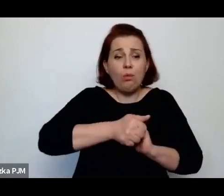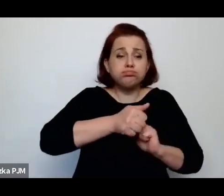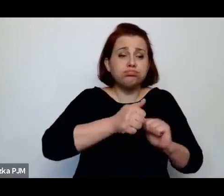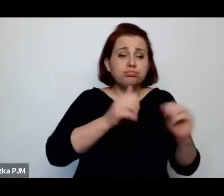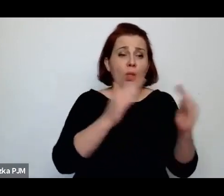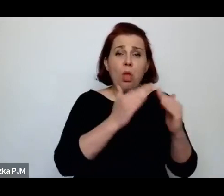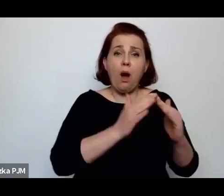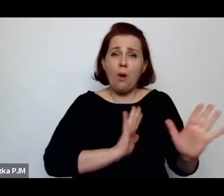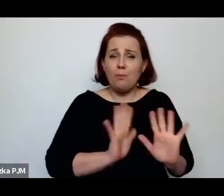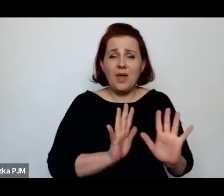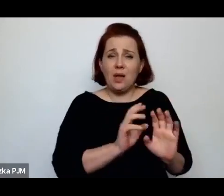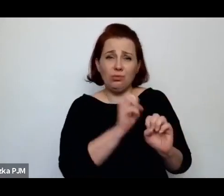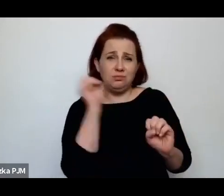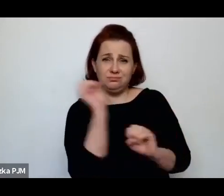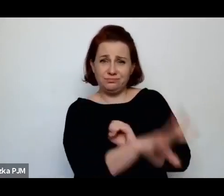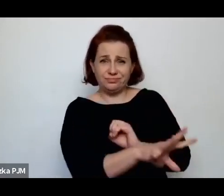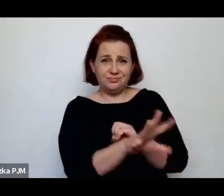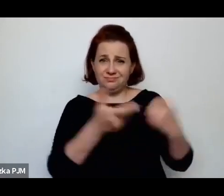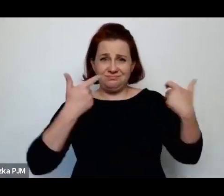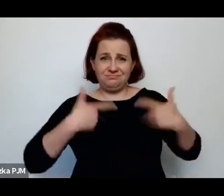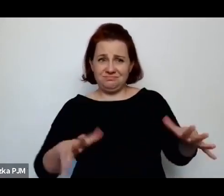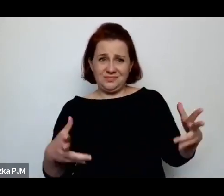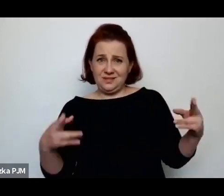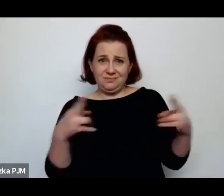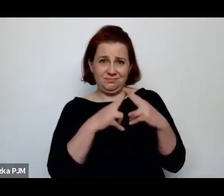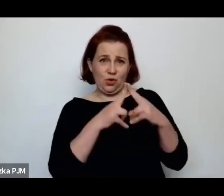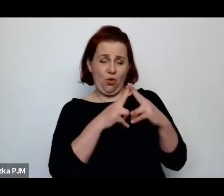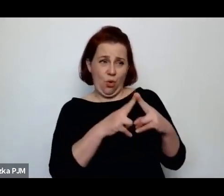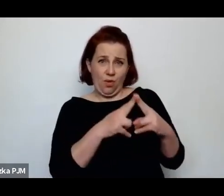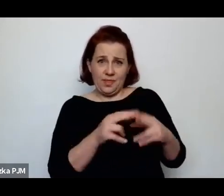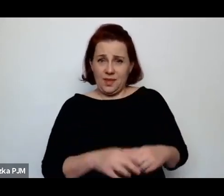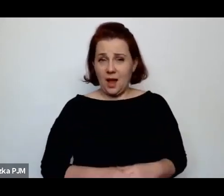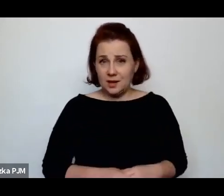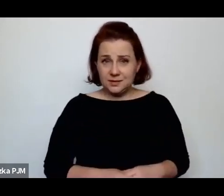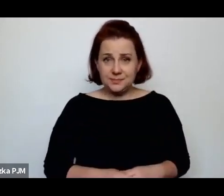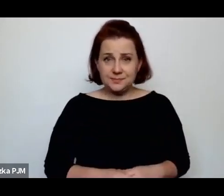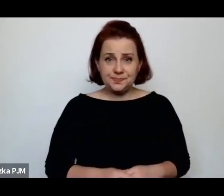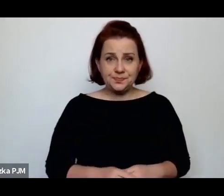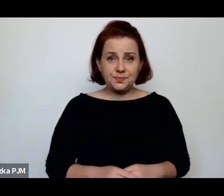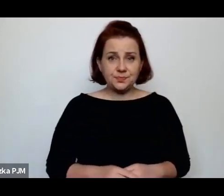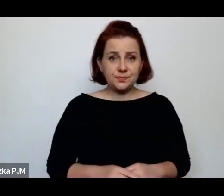którzy opiekowali się nimi jako małymi dziewczynkami czy dziećmi.